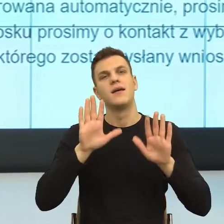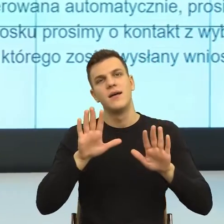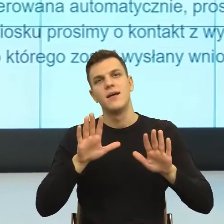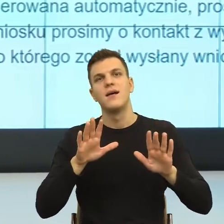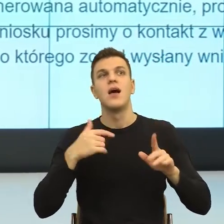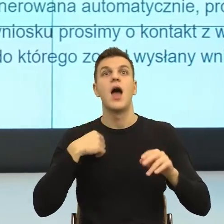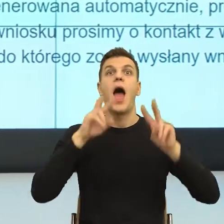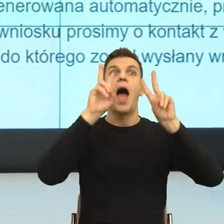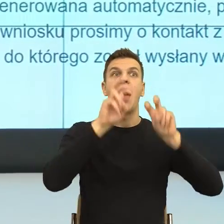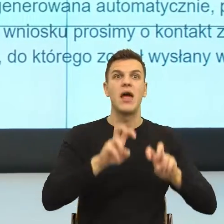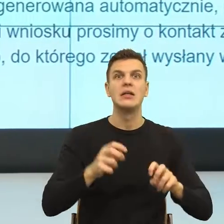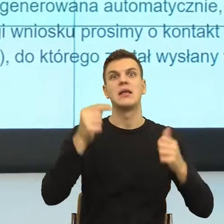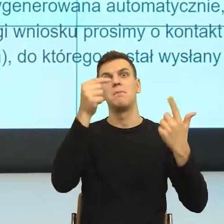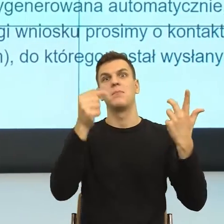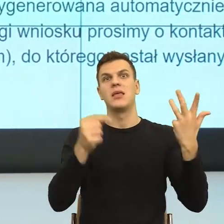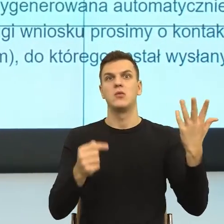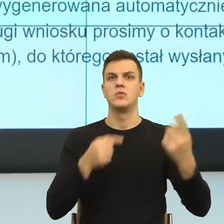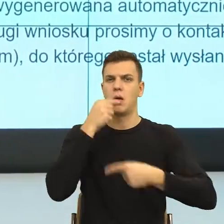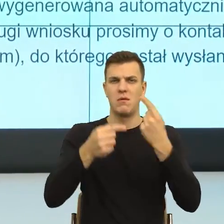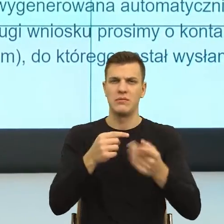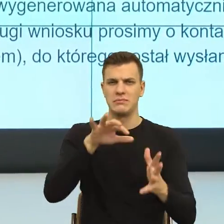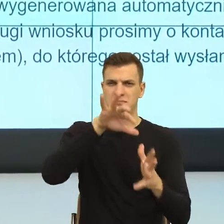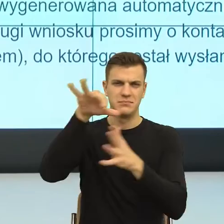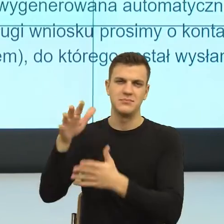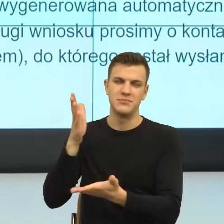Jak mówię, tych mechanizmów jest jeszcze kilka, ale przede wszystkim